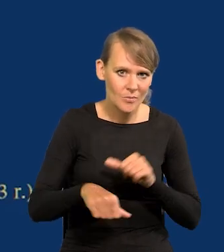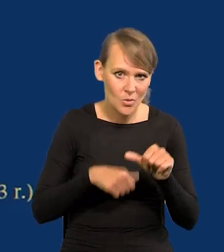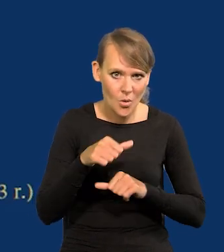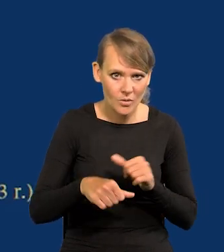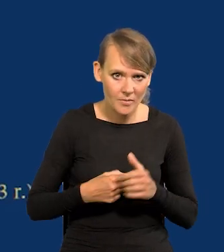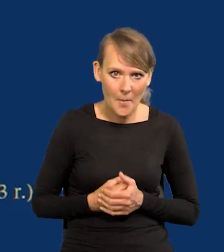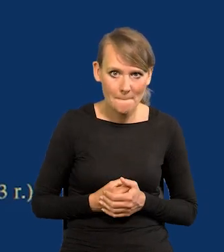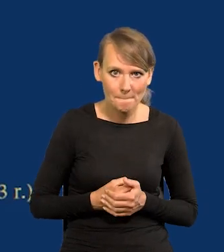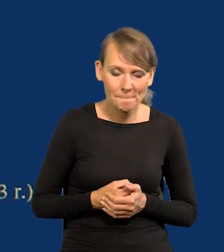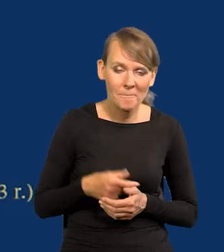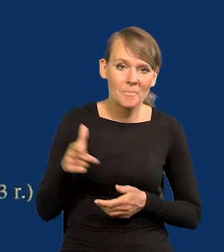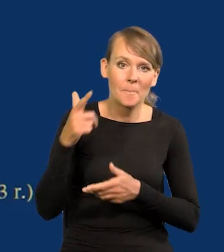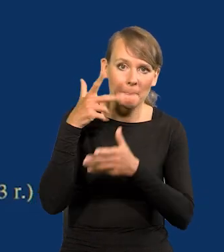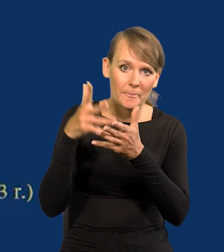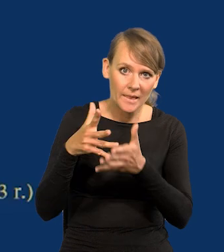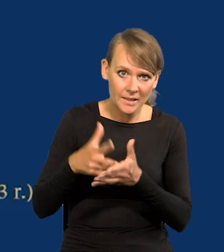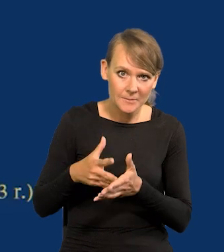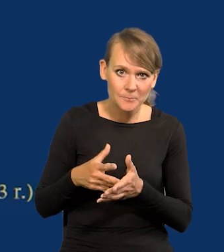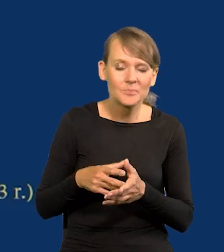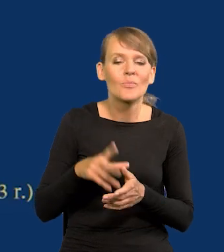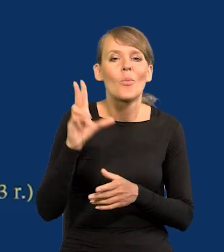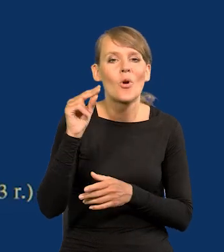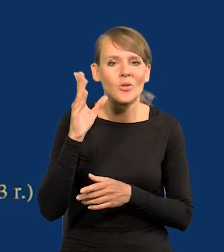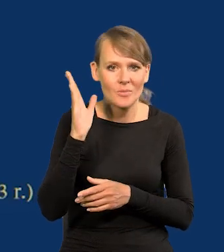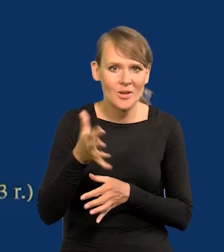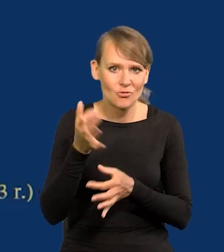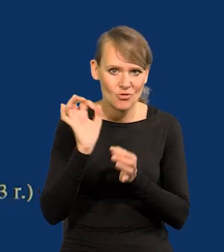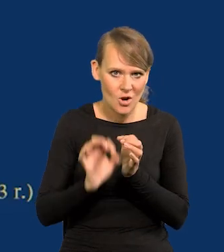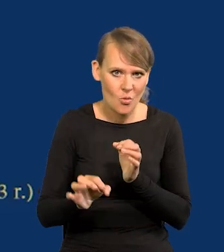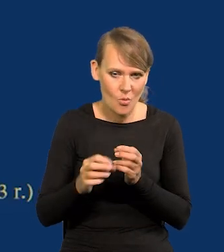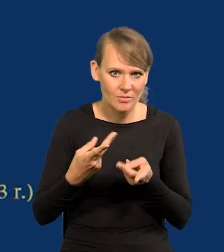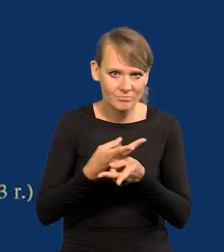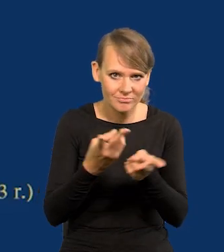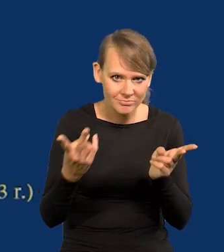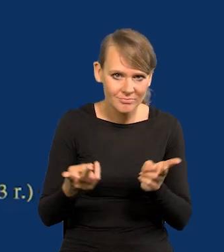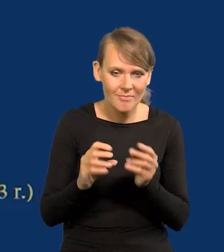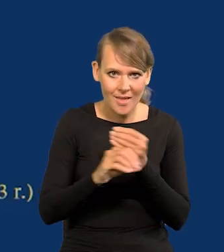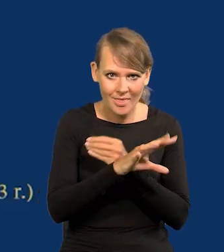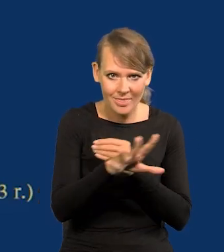Według projekcji, szczegóły w poniedziałek będą podane i będą we wszystkich mediach,